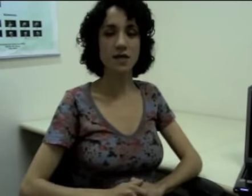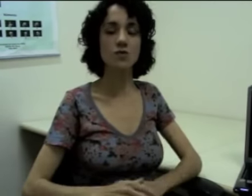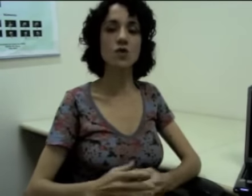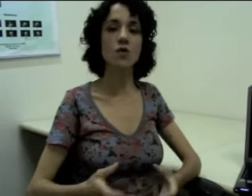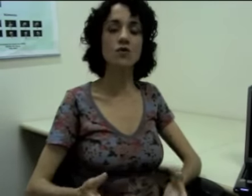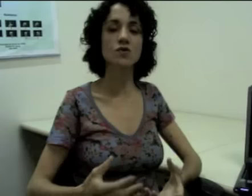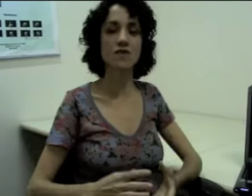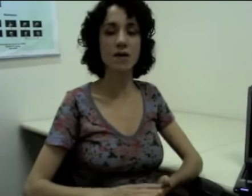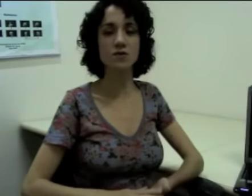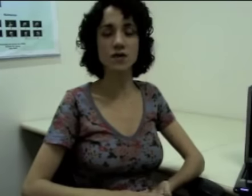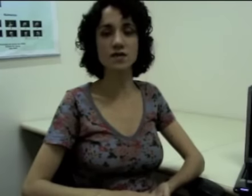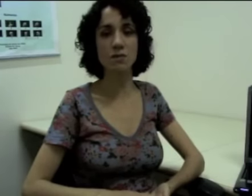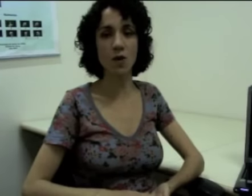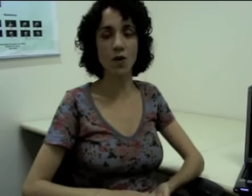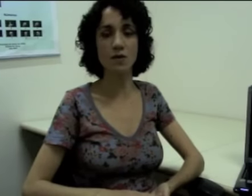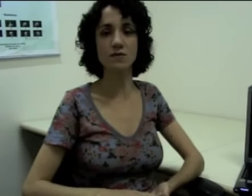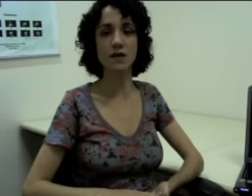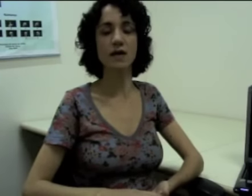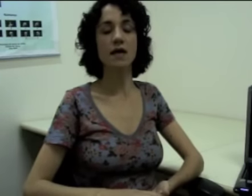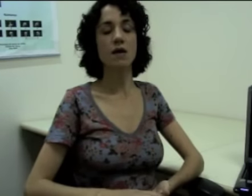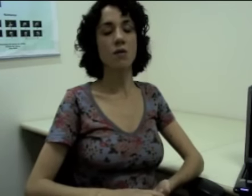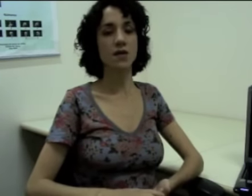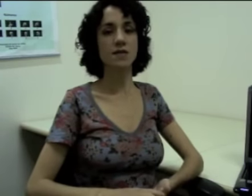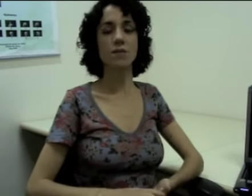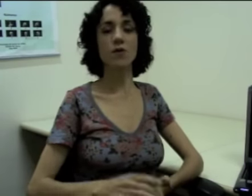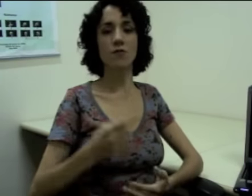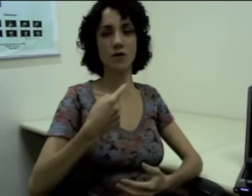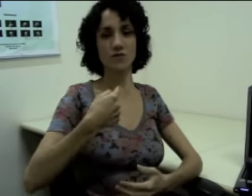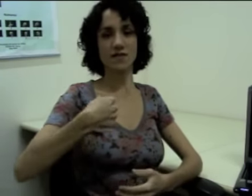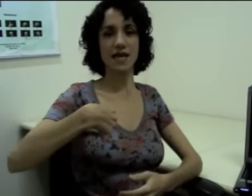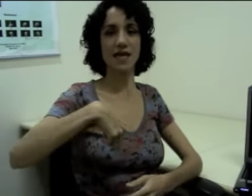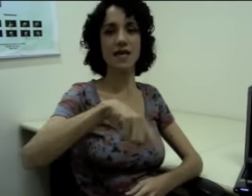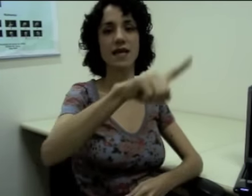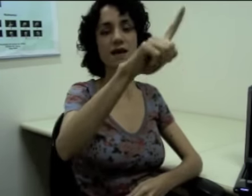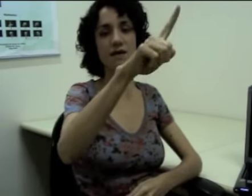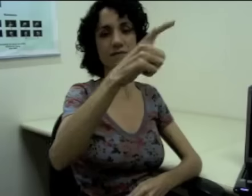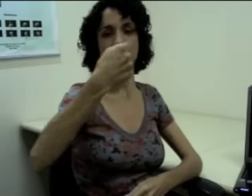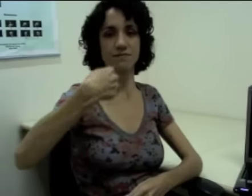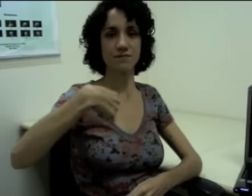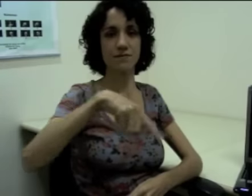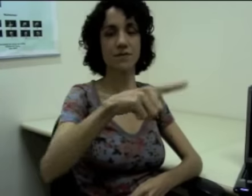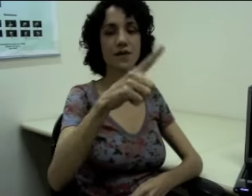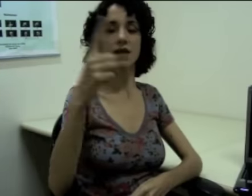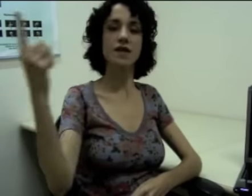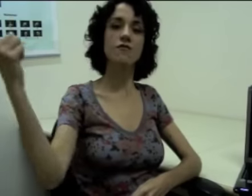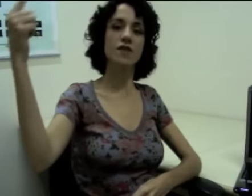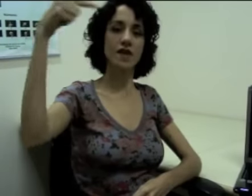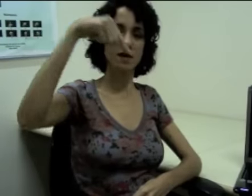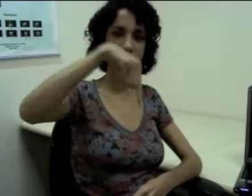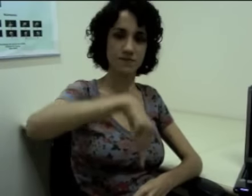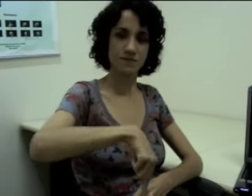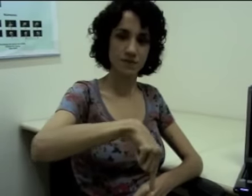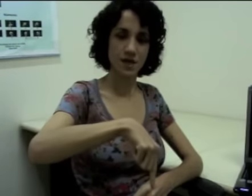Então são outros verbos que exploram, né? Por exemplo, eu posso fazer o “ir” e “vir” (sinalização).